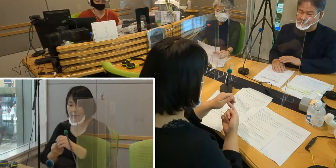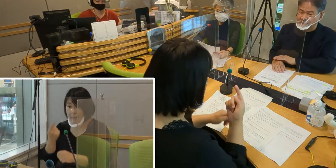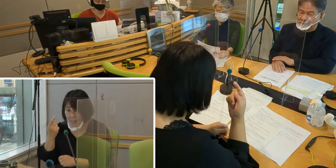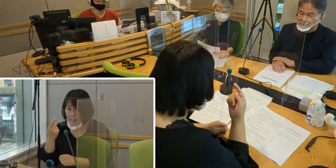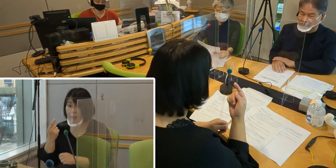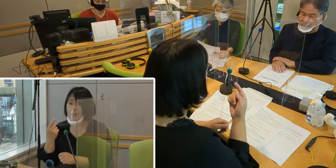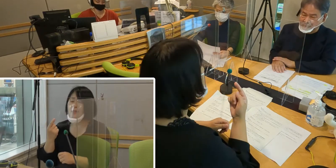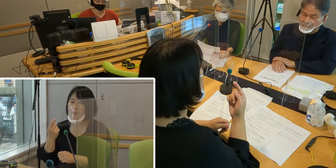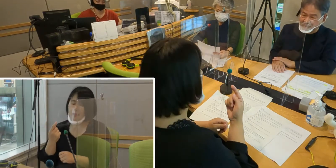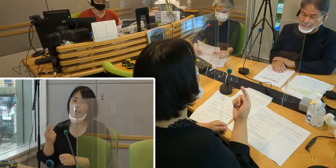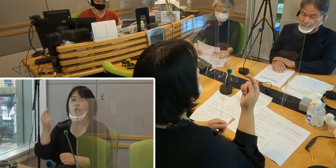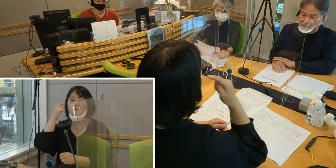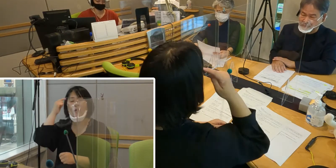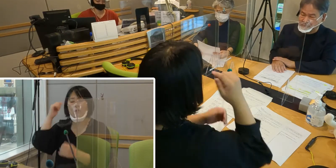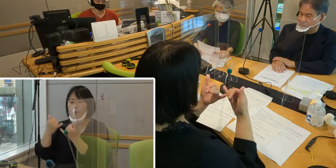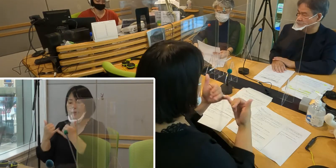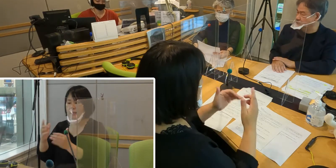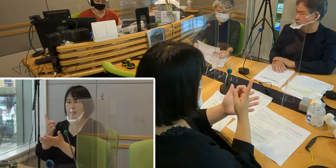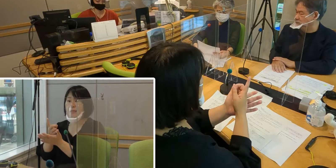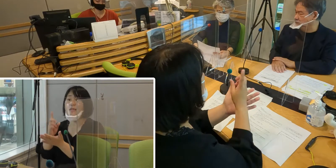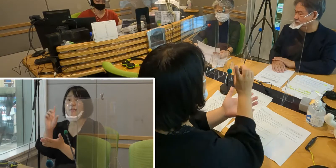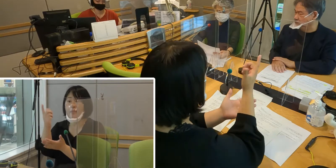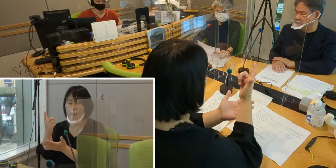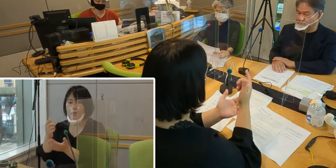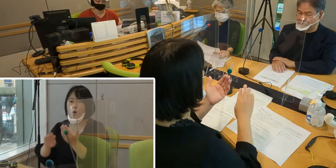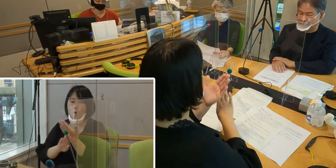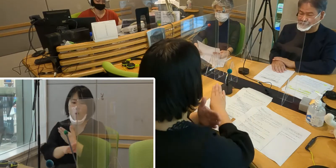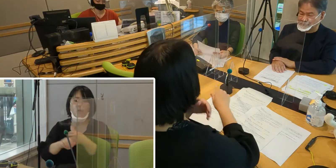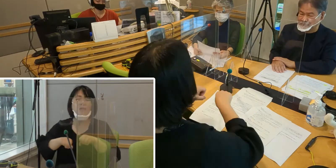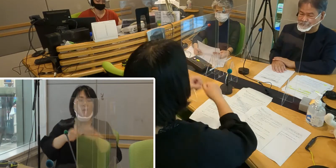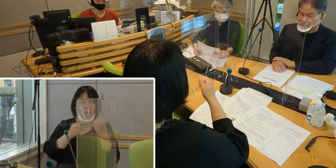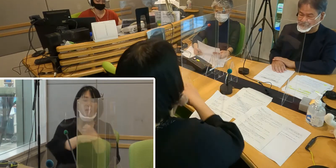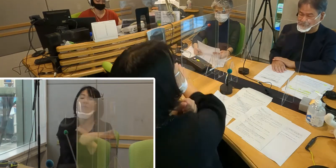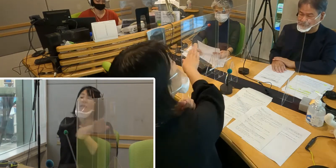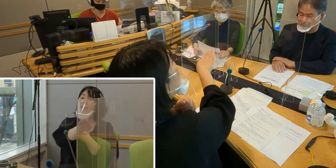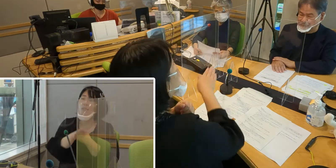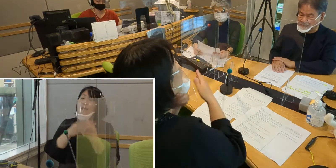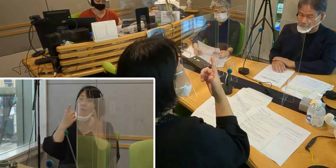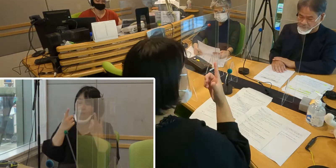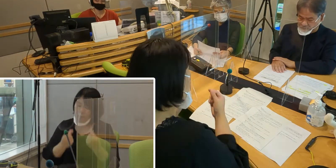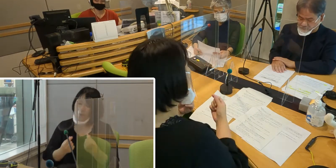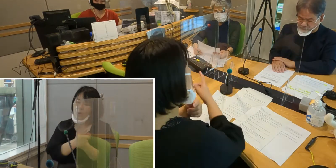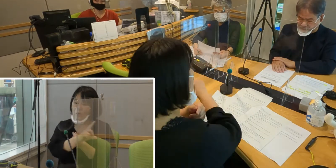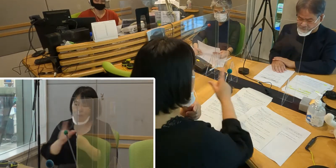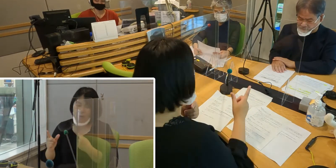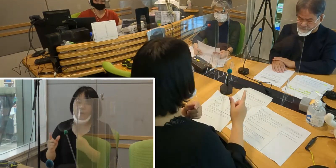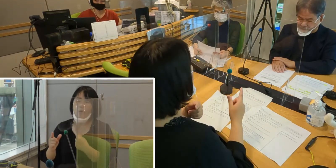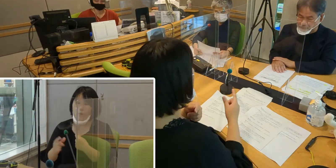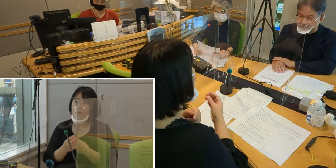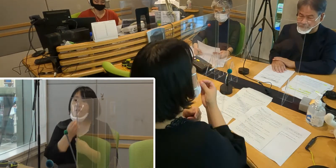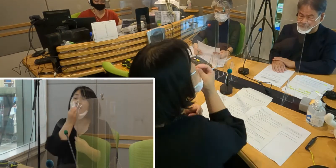聴覚障害者だけではなく 他の障害についてもいろいろ気づいていただいて